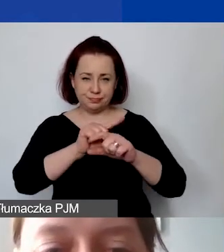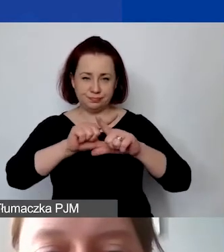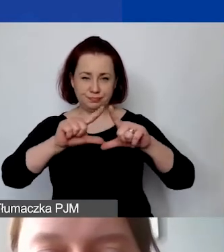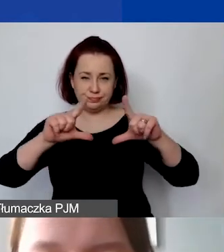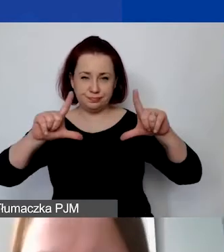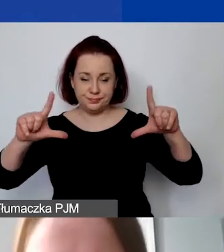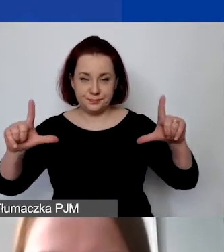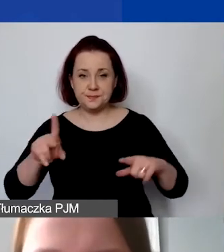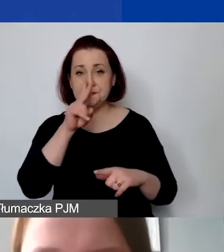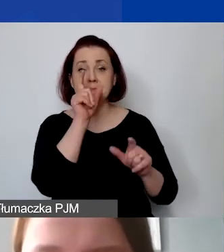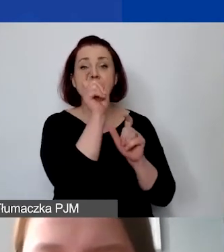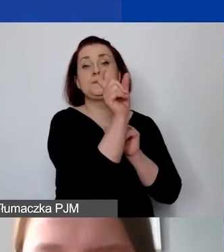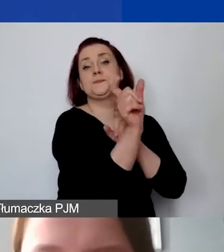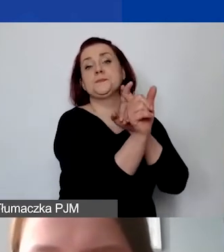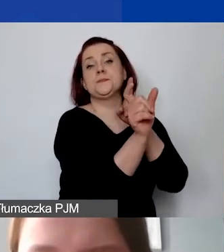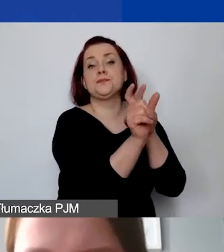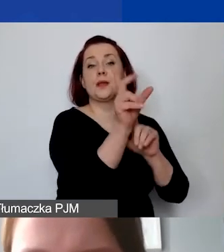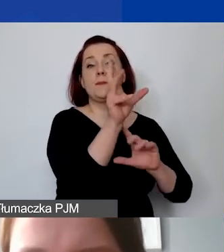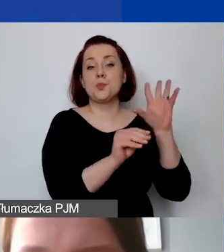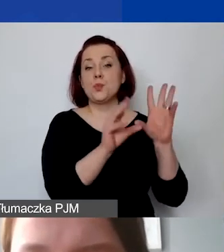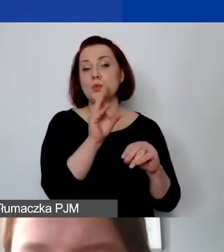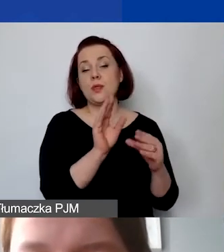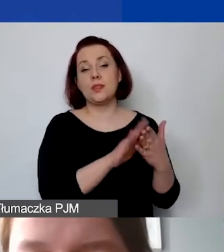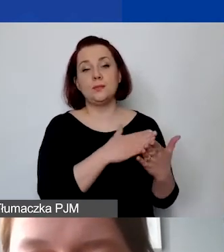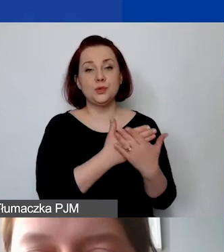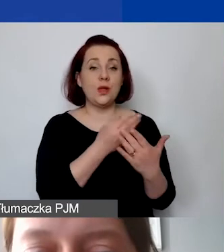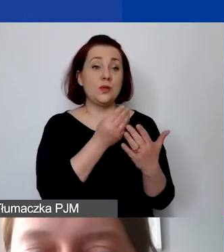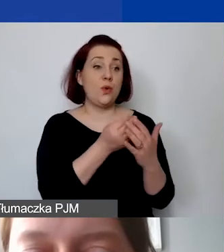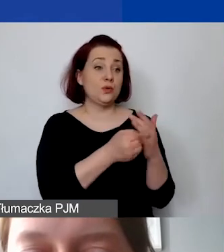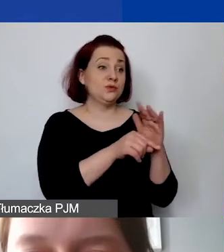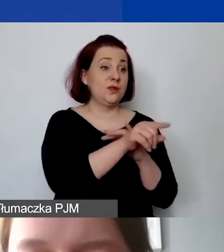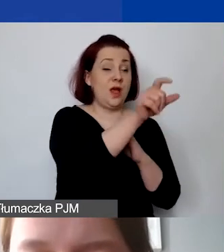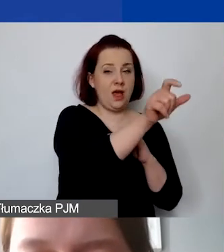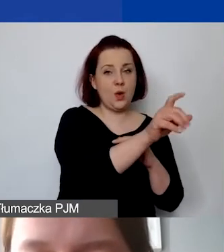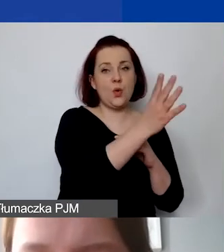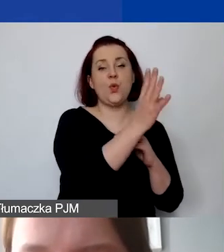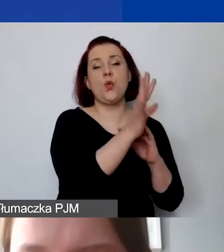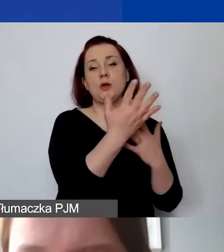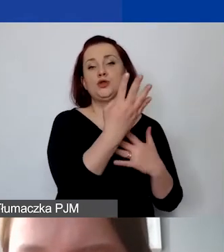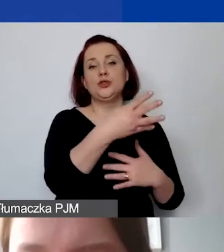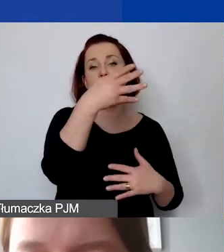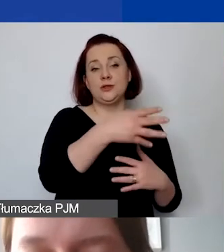jeżelibyśmy określili pozycję budżetową na poziomie kosztu jednostkowego 4000 zł przez 12 miesięcy,